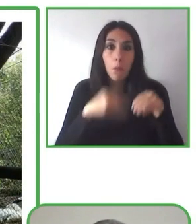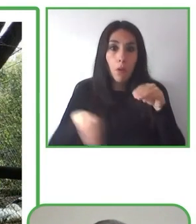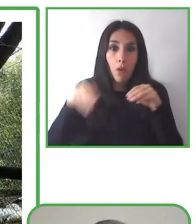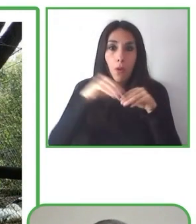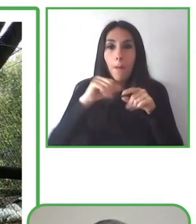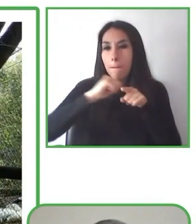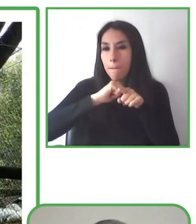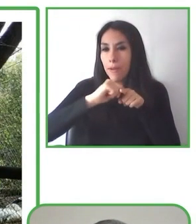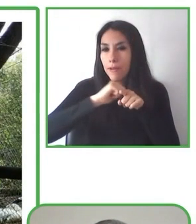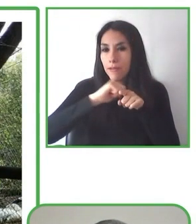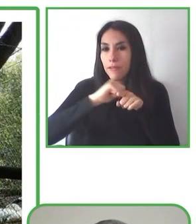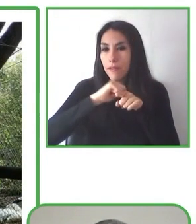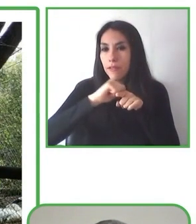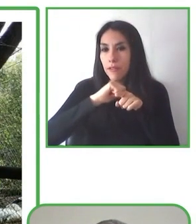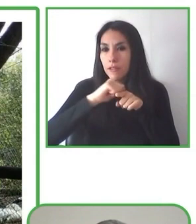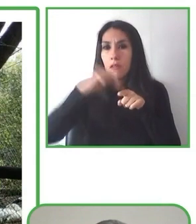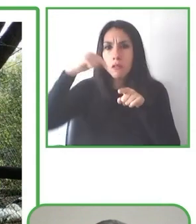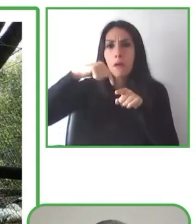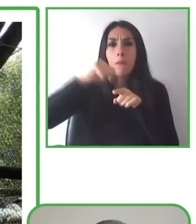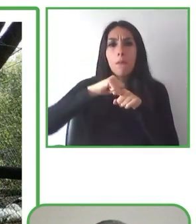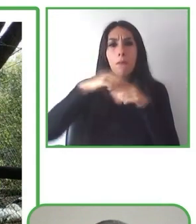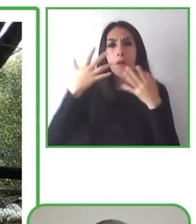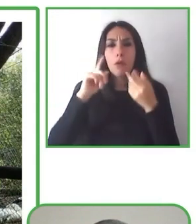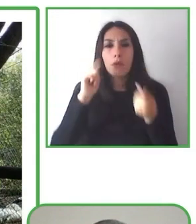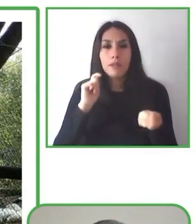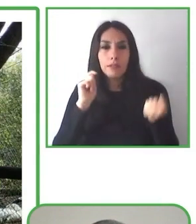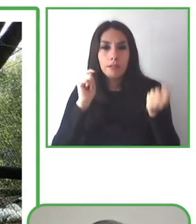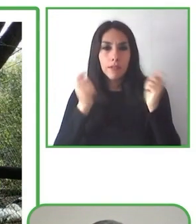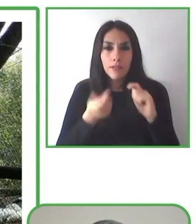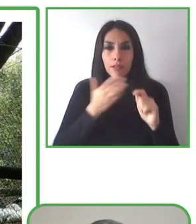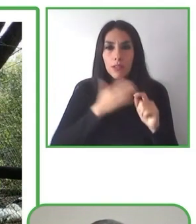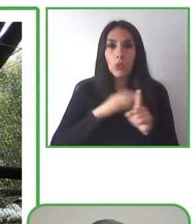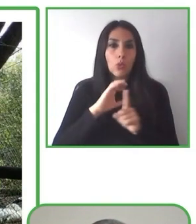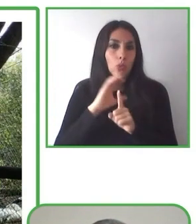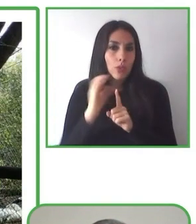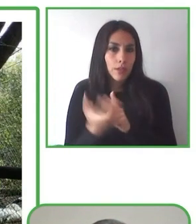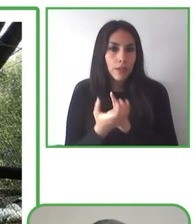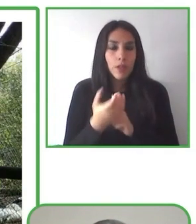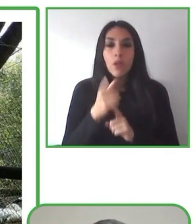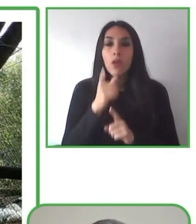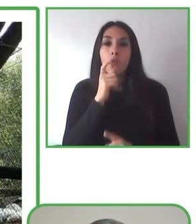Muchísimas gracias y espero que sigamos trabajando todos juntos en pos de la